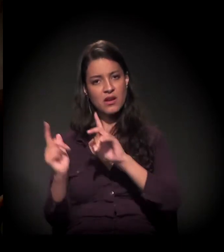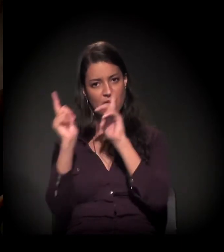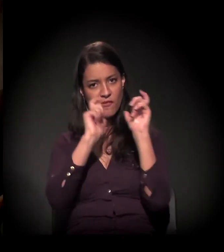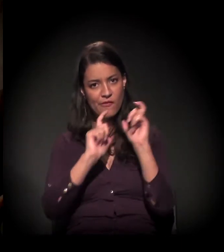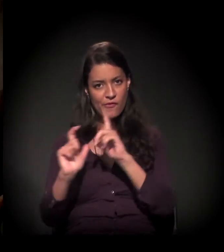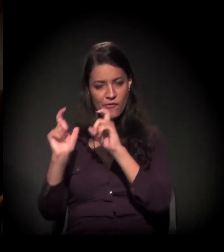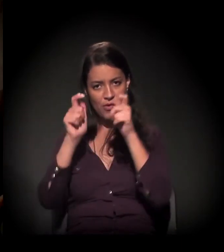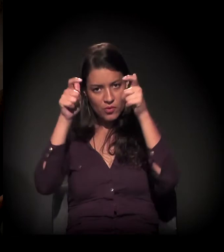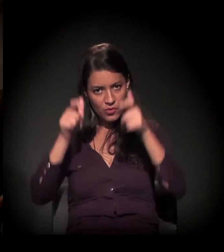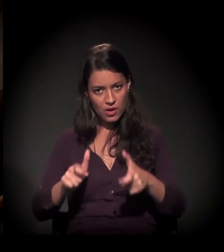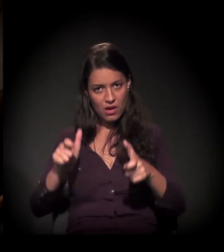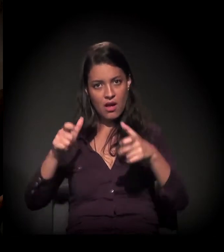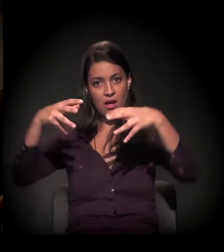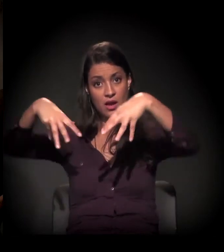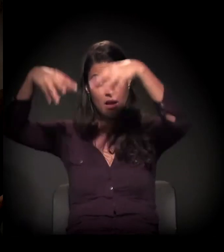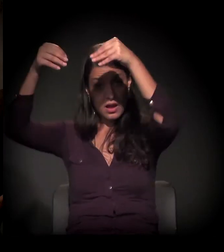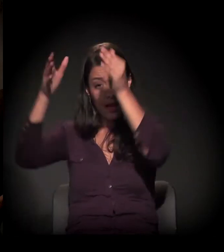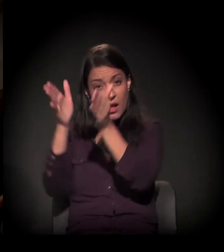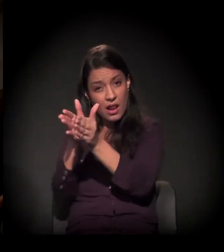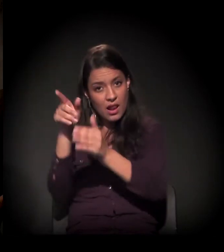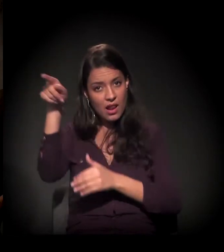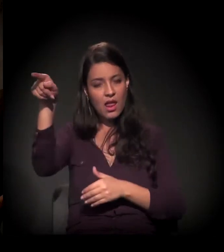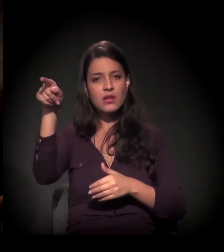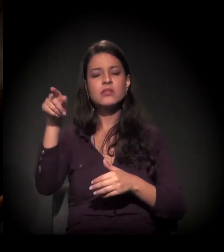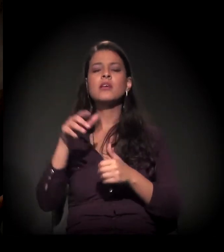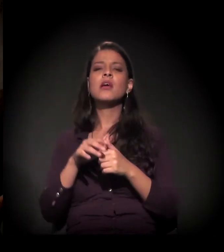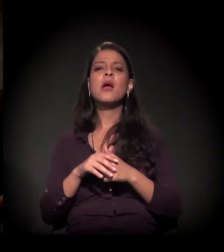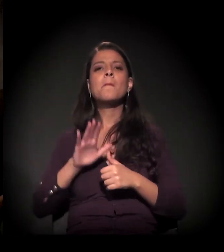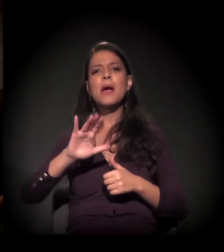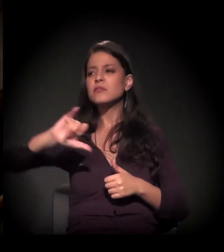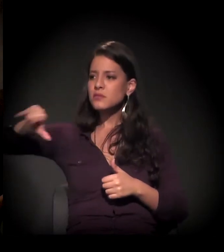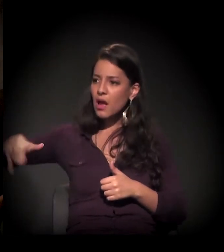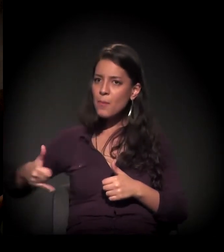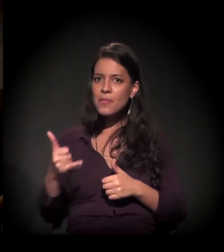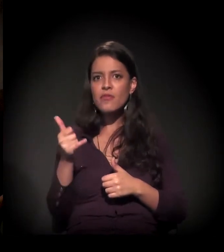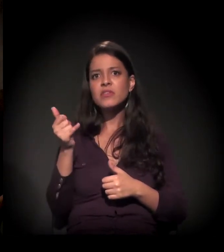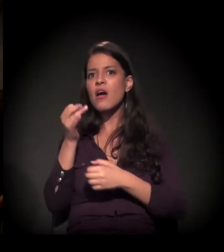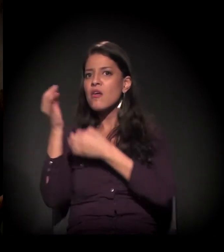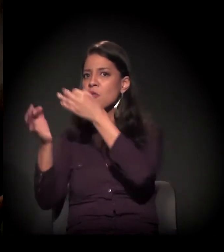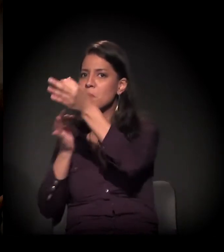mostrar fotos do castelinho, mas quero pegar o seu gancho −